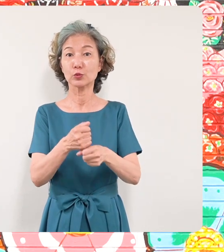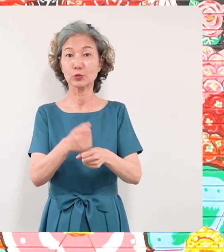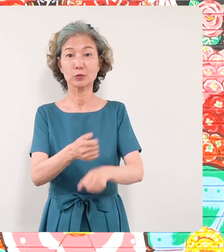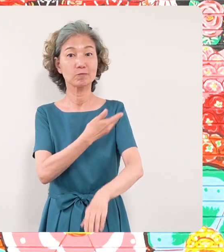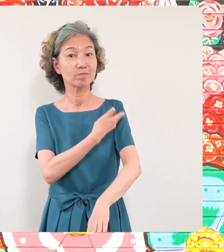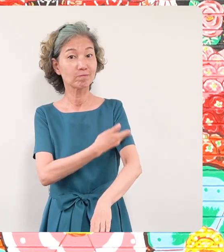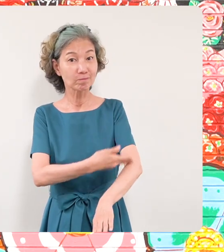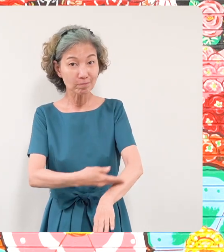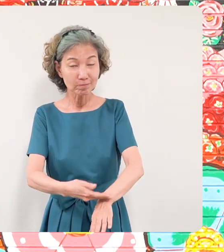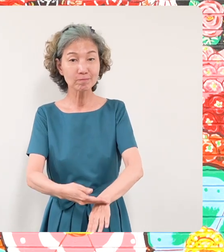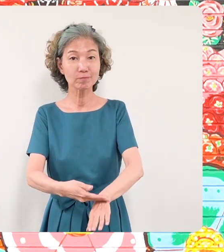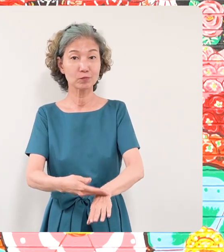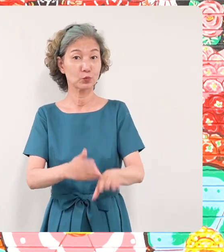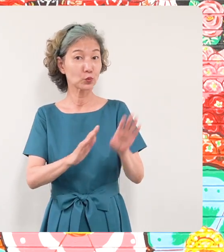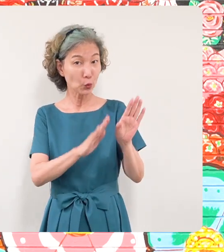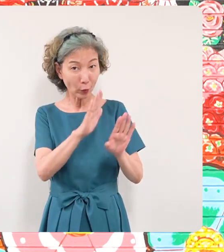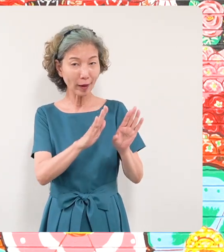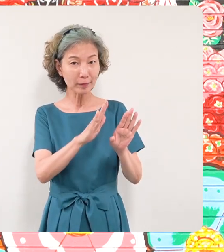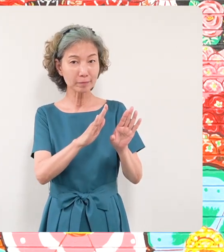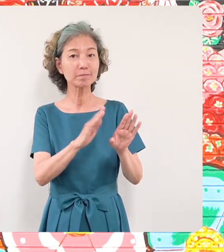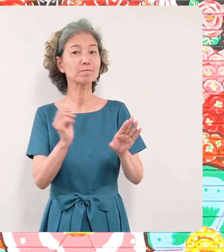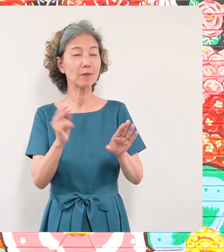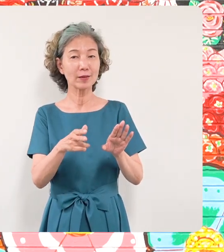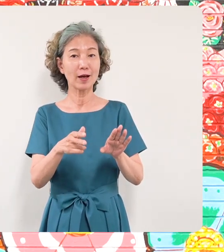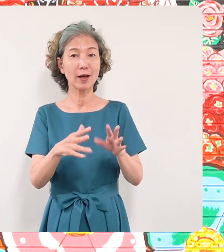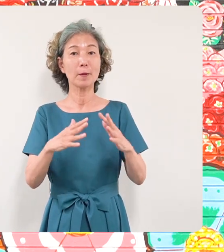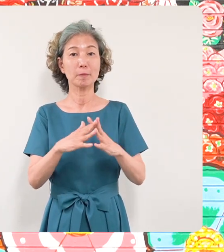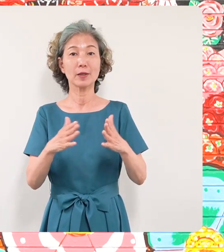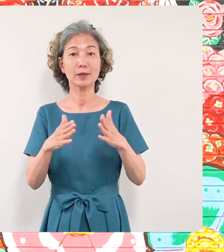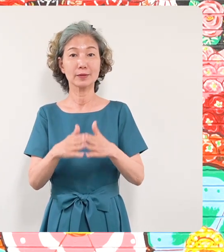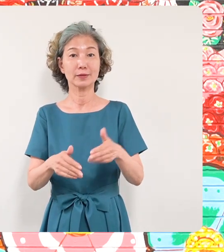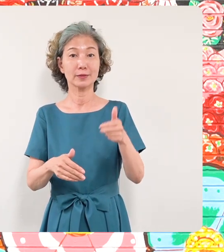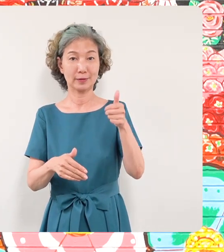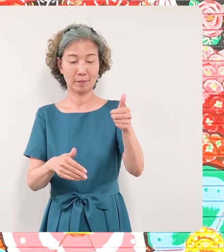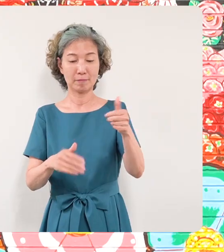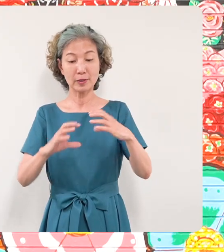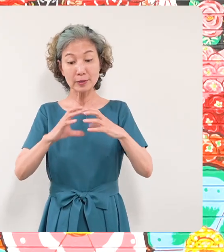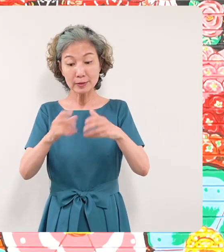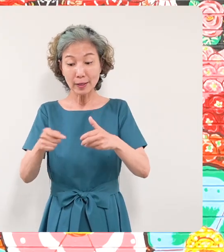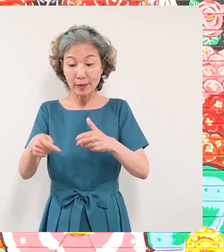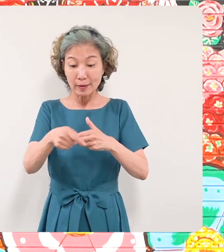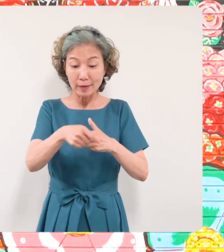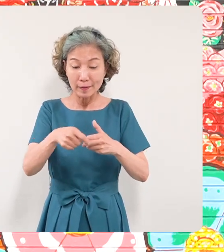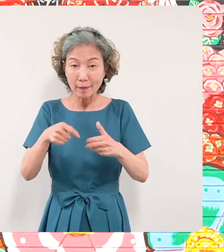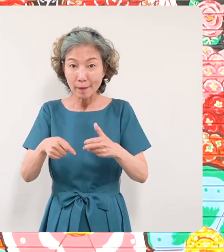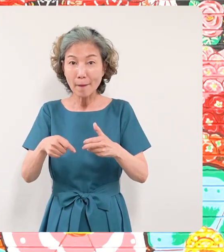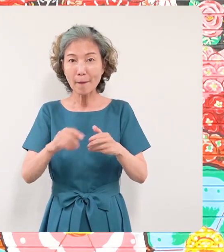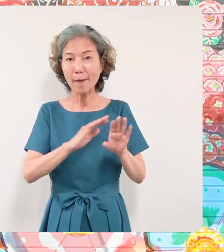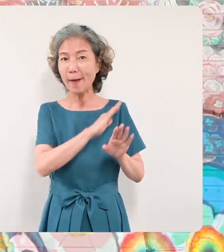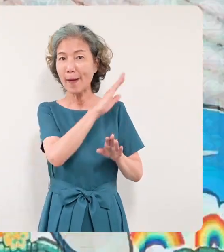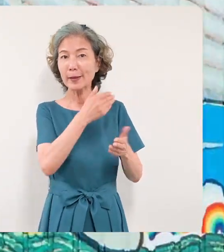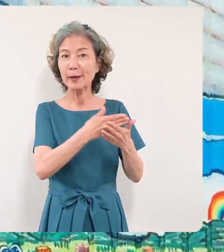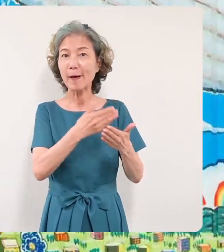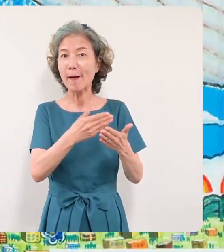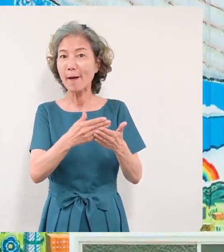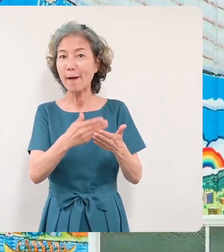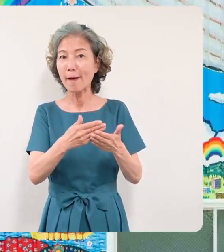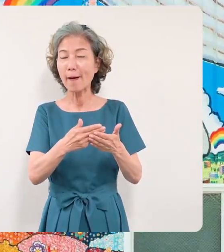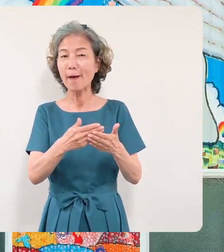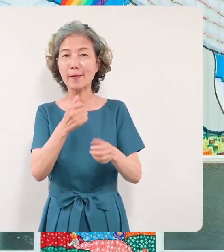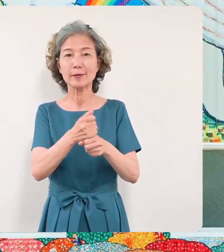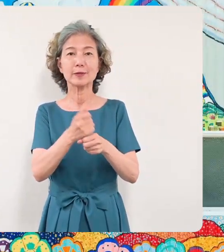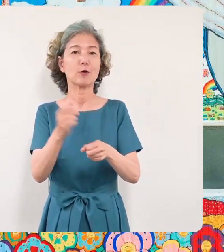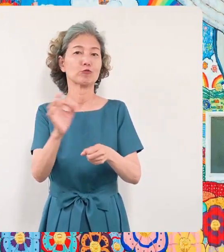ザキケンスケさんが世界中で制作 をされました過去の作品をご紹介